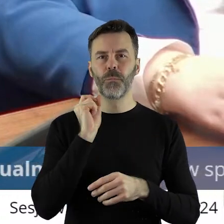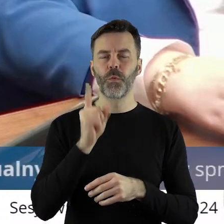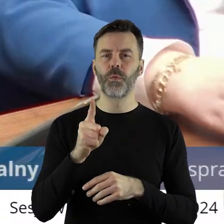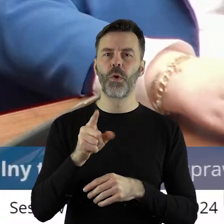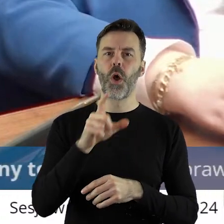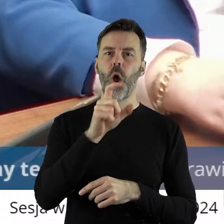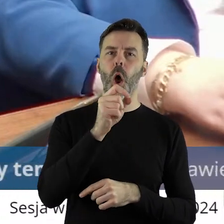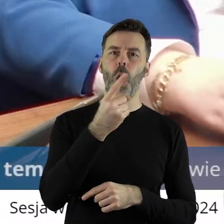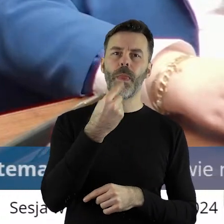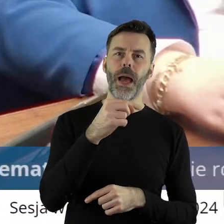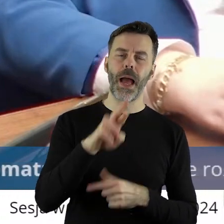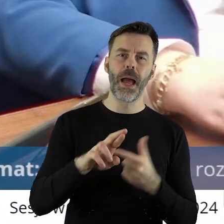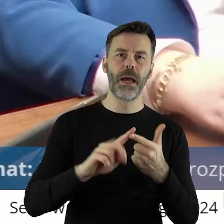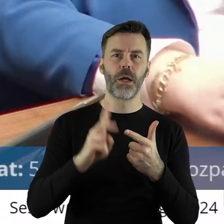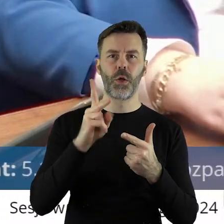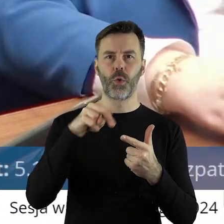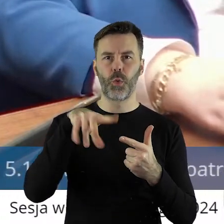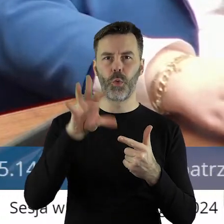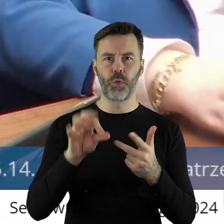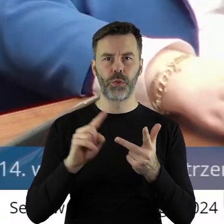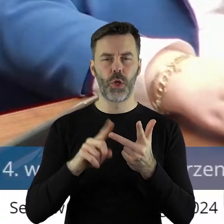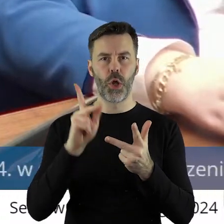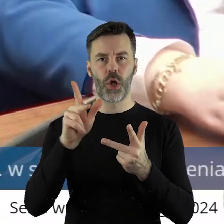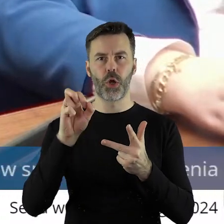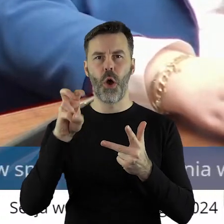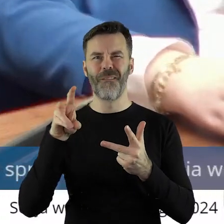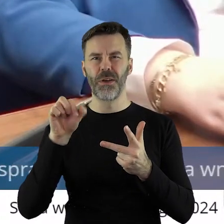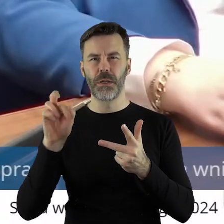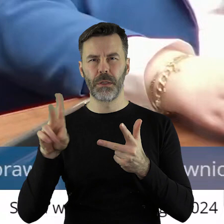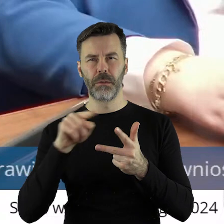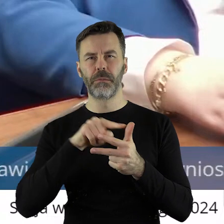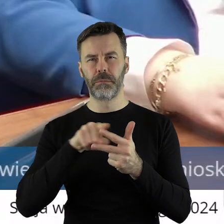czy to ODR, KRUS, KOWR, że ma realizować politykę rządu.